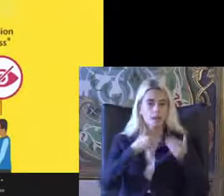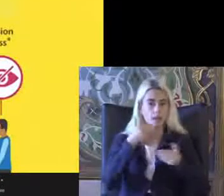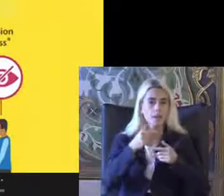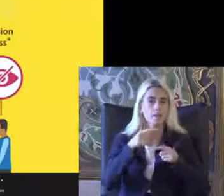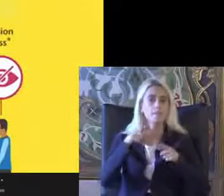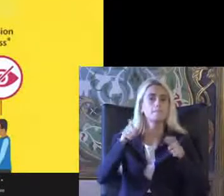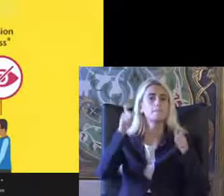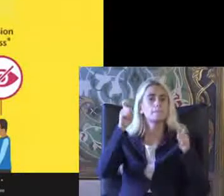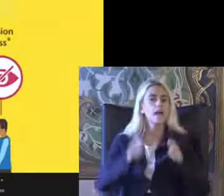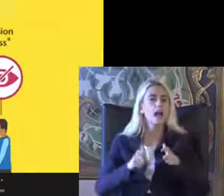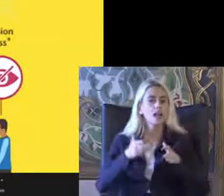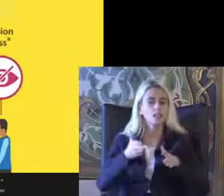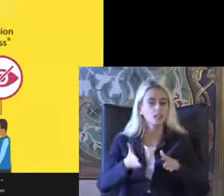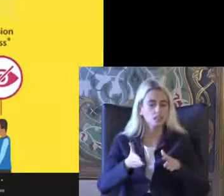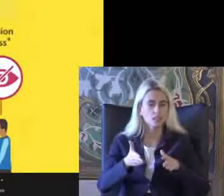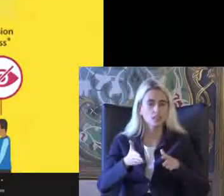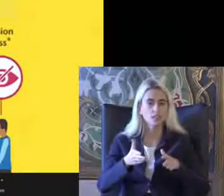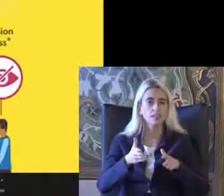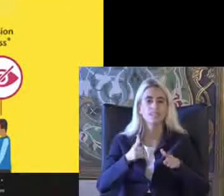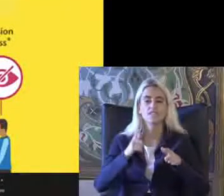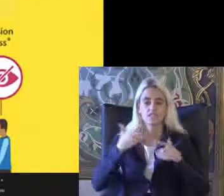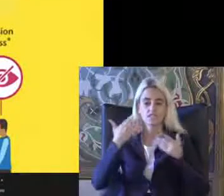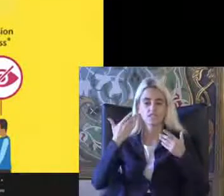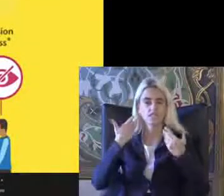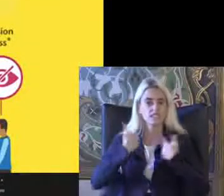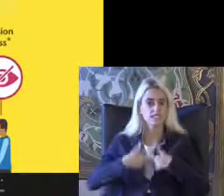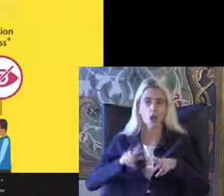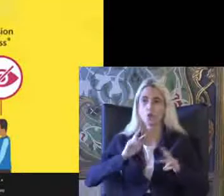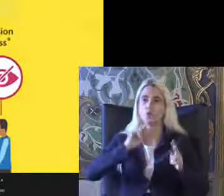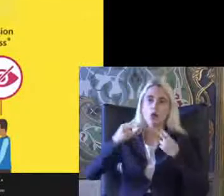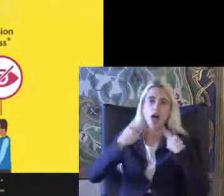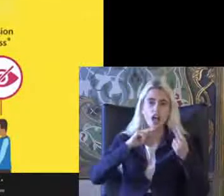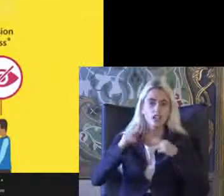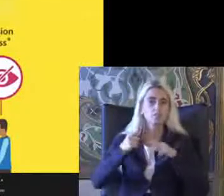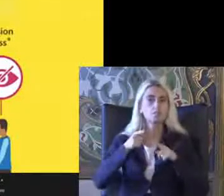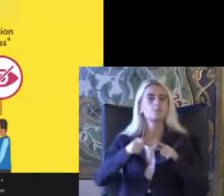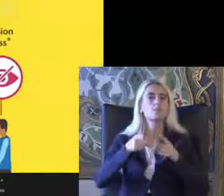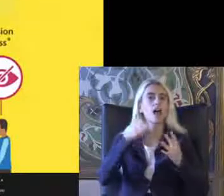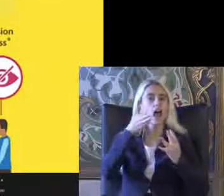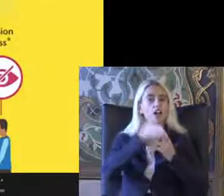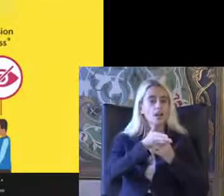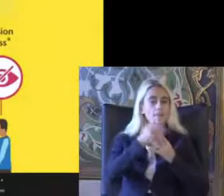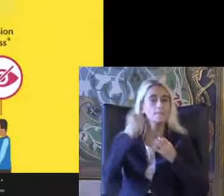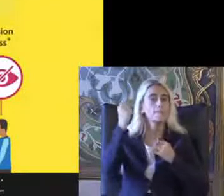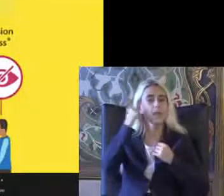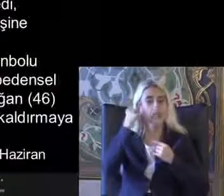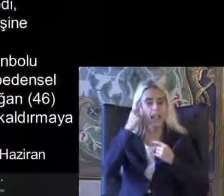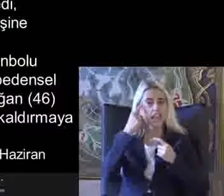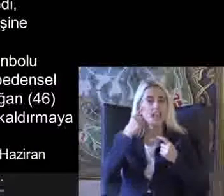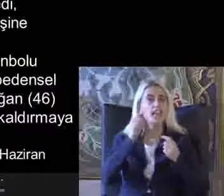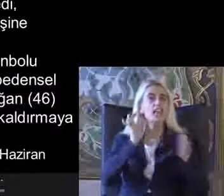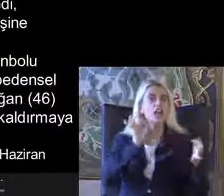Erişilebilirlik fiziksel çevre Ulaşımla ilgili erişilebilirlik Bilgi ve iletişim erişilebilirliği